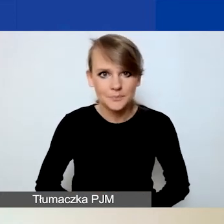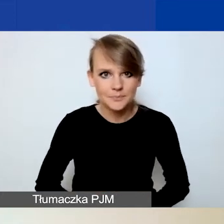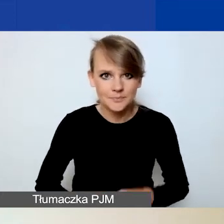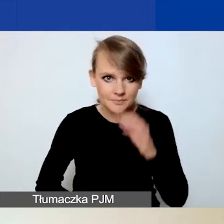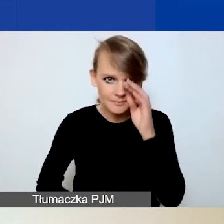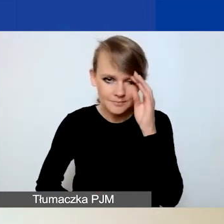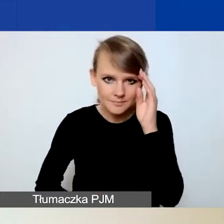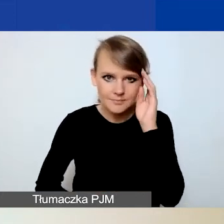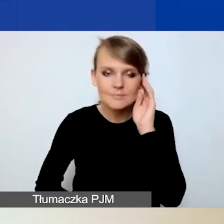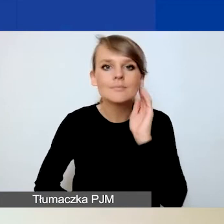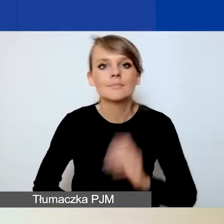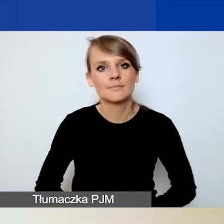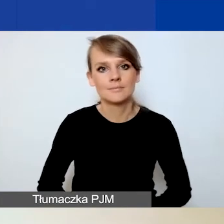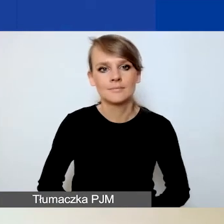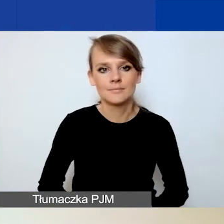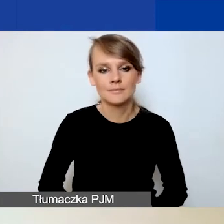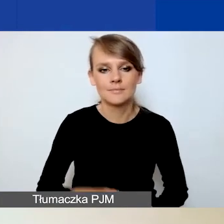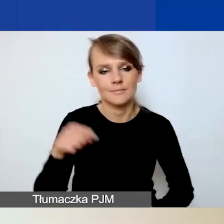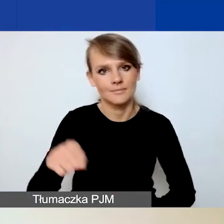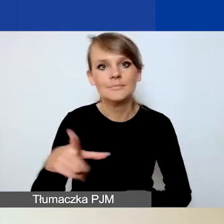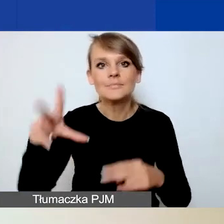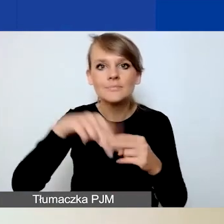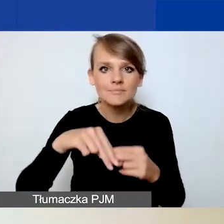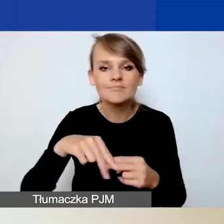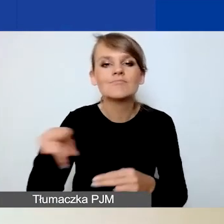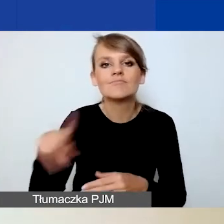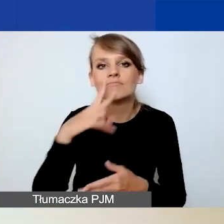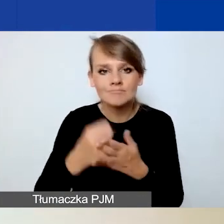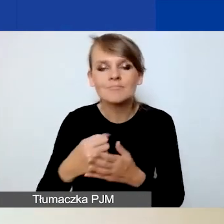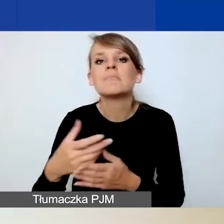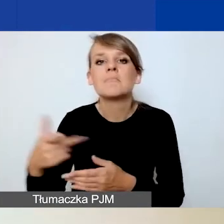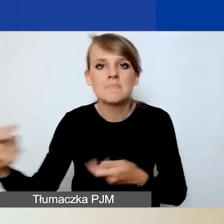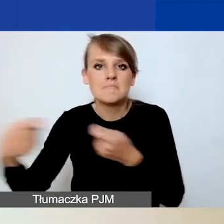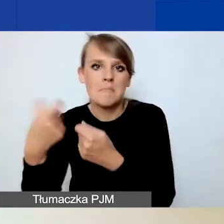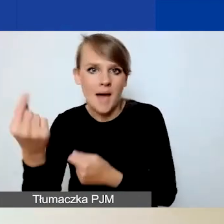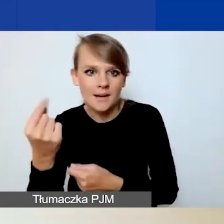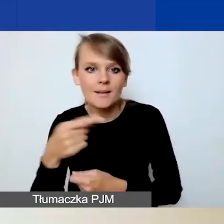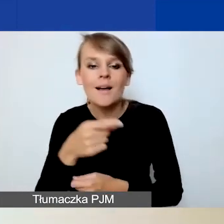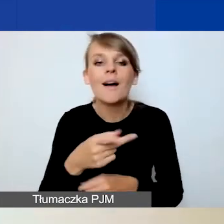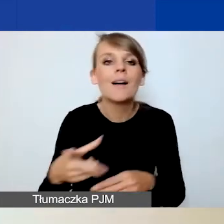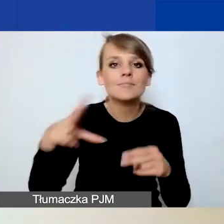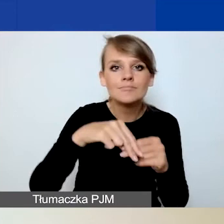W przypadku załącznika deklaracji partnerskiej dołączenie go jest analogiczne do planu komunikacji,